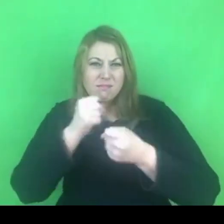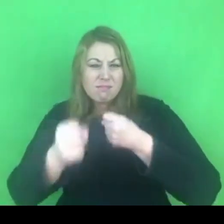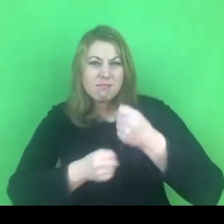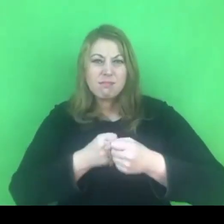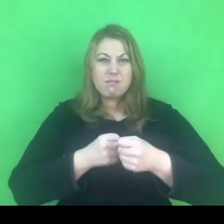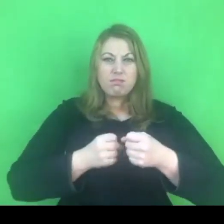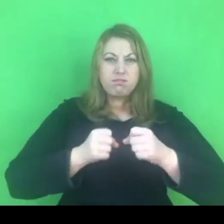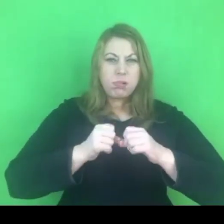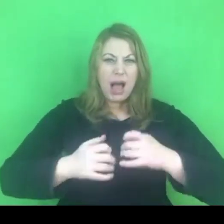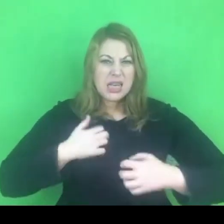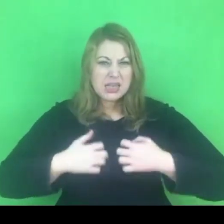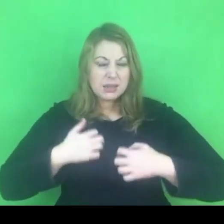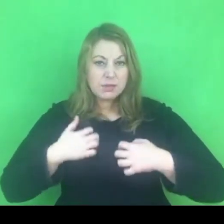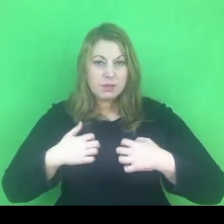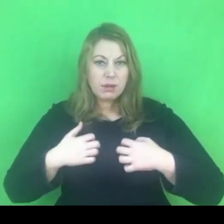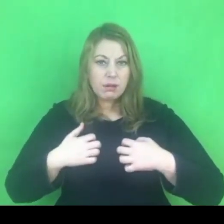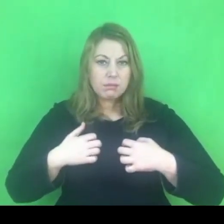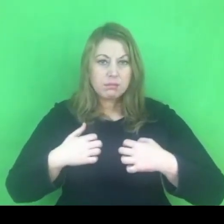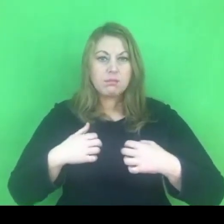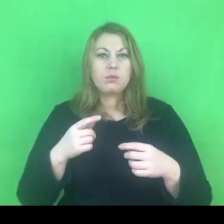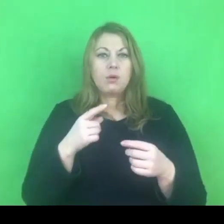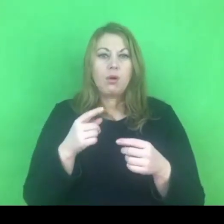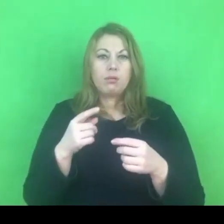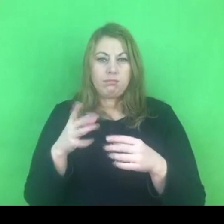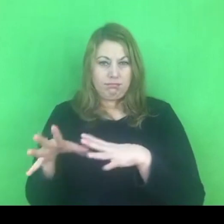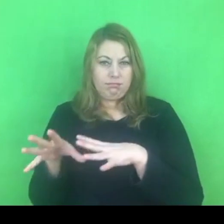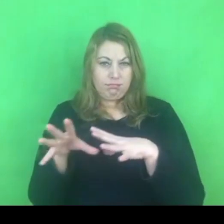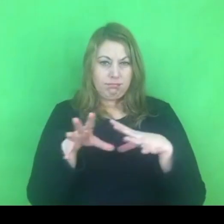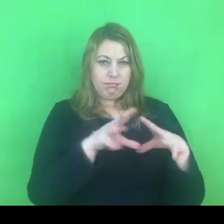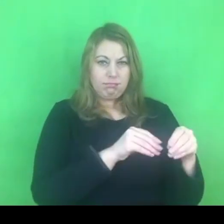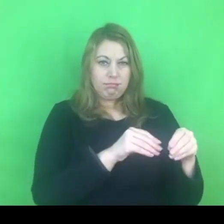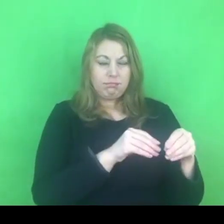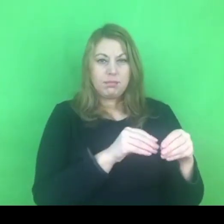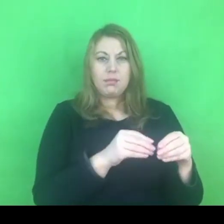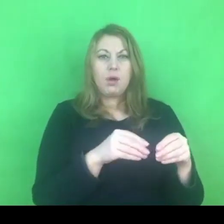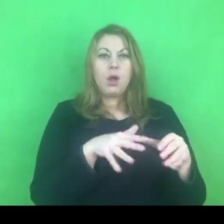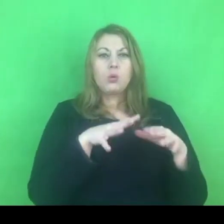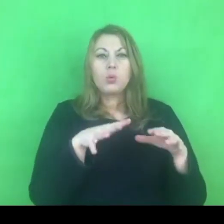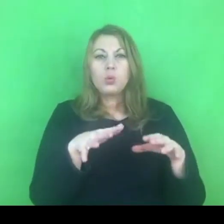Myślę, że szereg szkoleń przed policjantami.